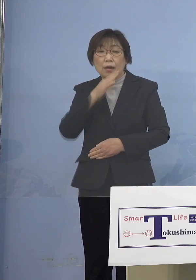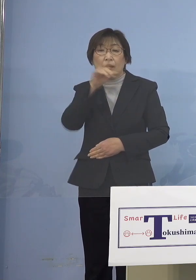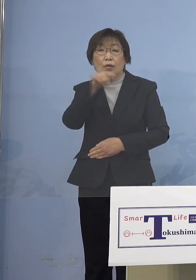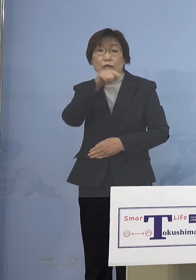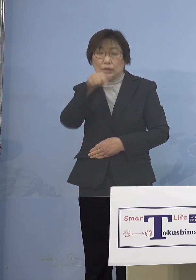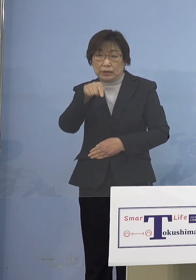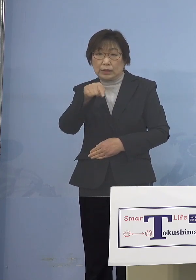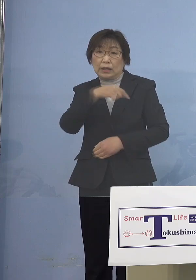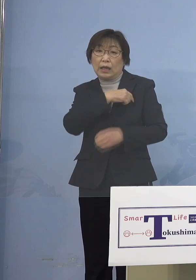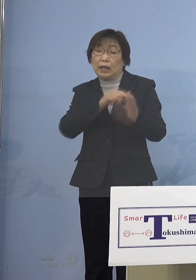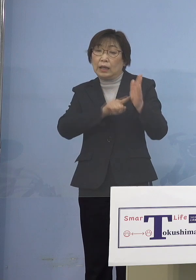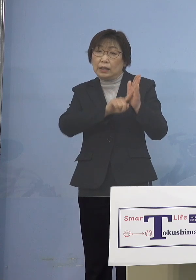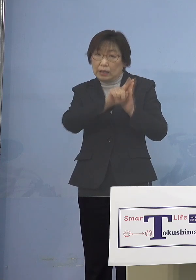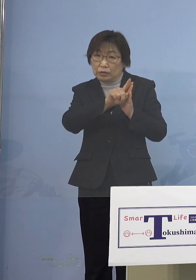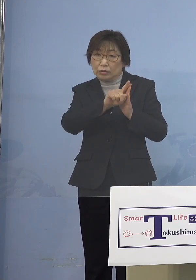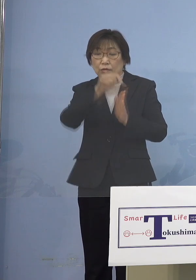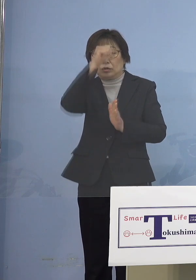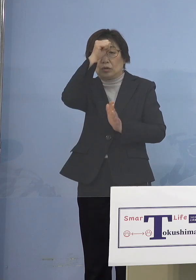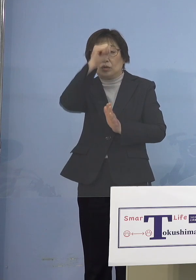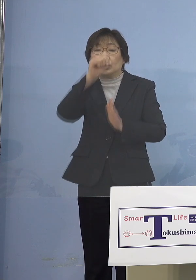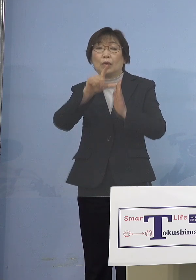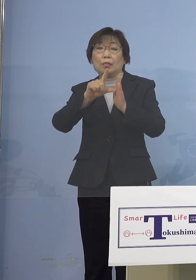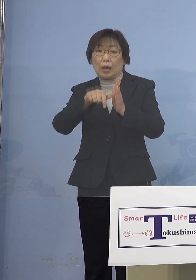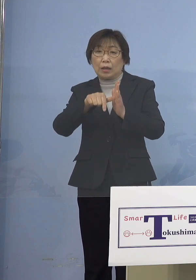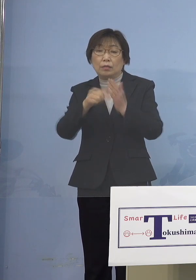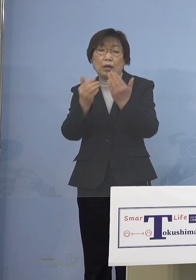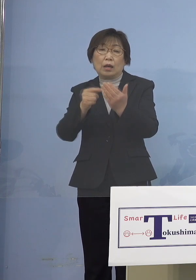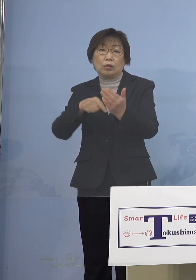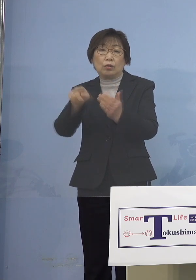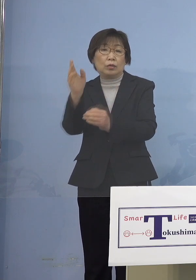症状があった場合には 登校を控えるということはあったんですが